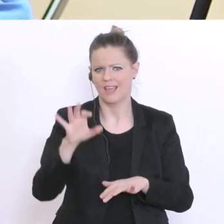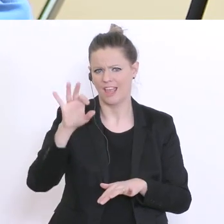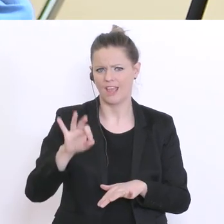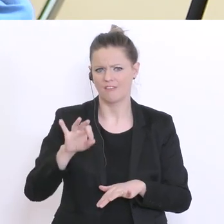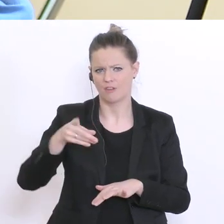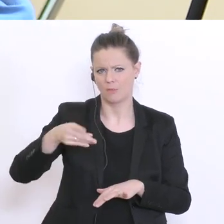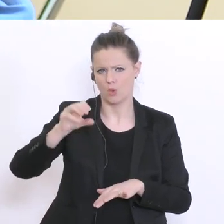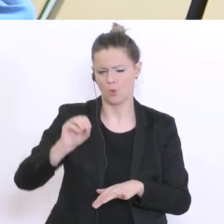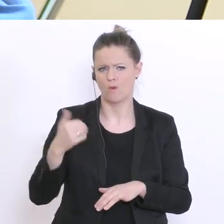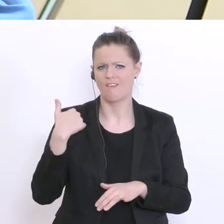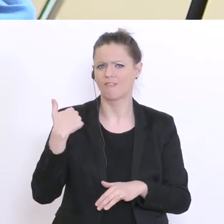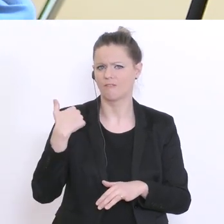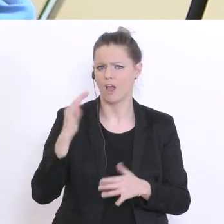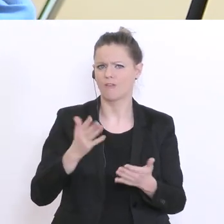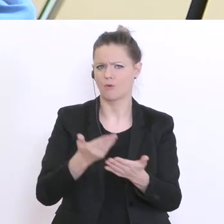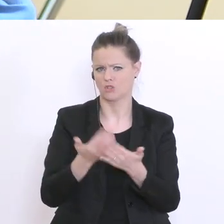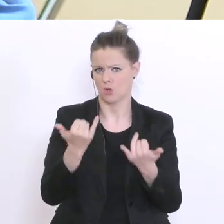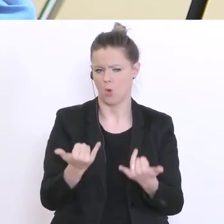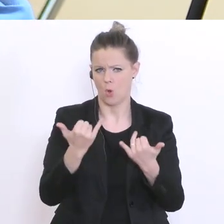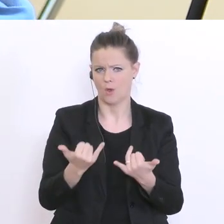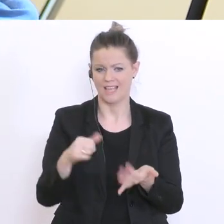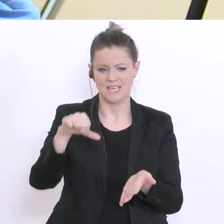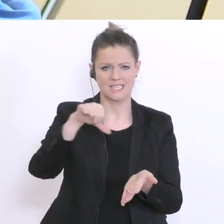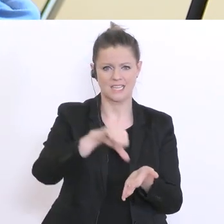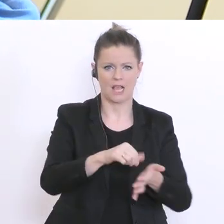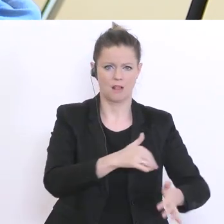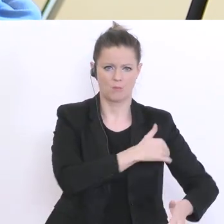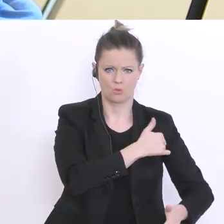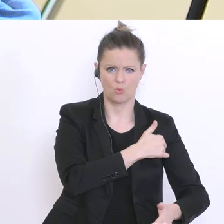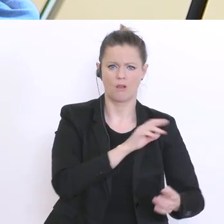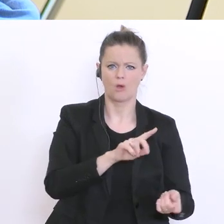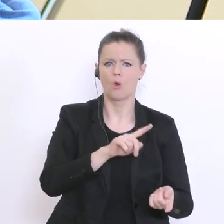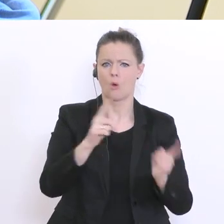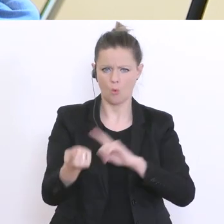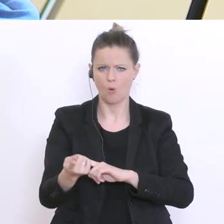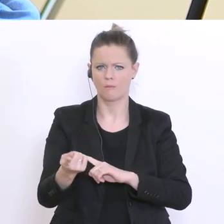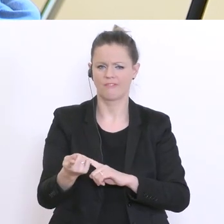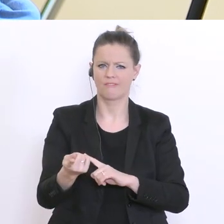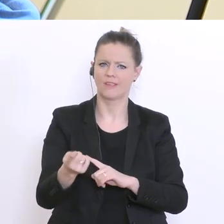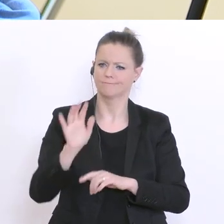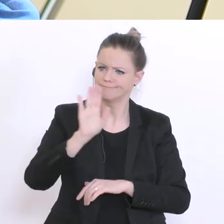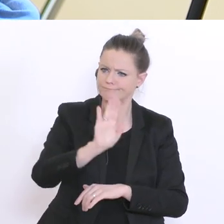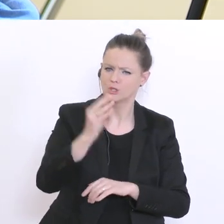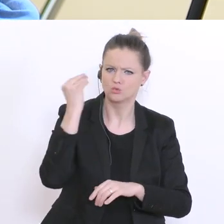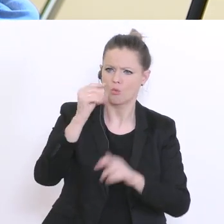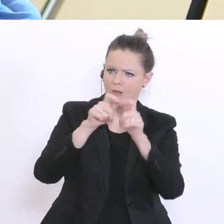dass man anstelle der Zentralmatura den Schulen wieder eine autonome Matura ermöglichen sollte,